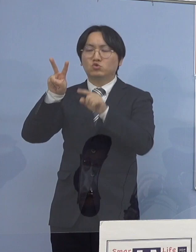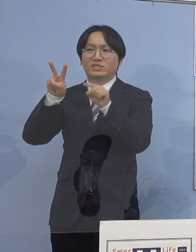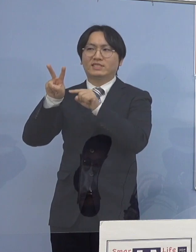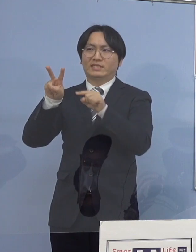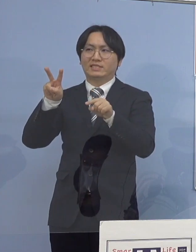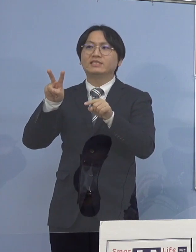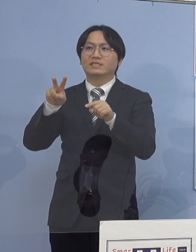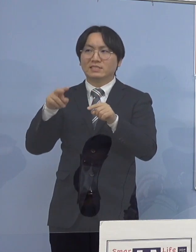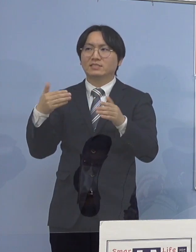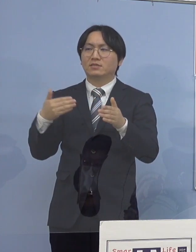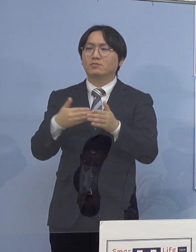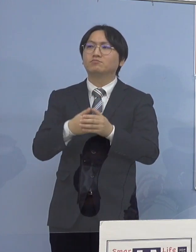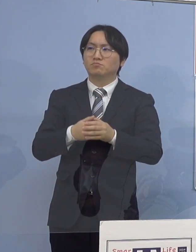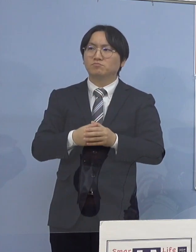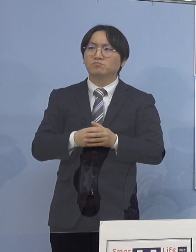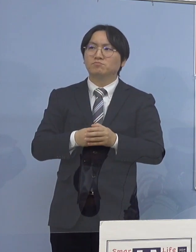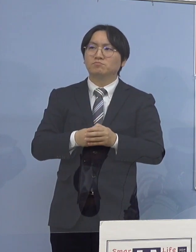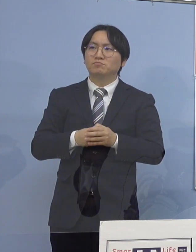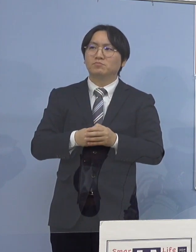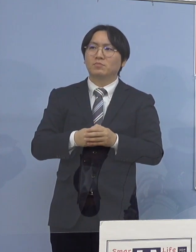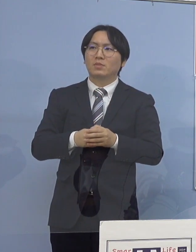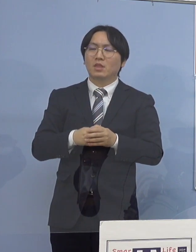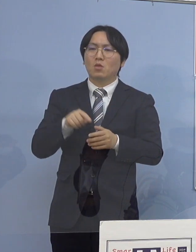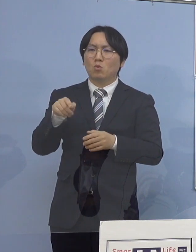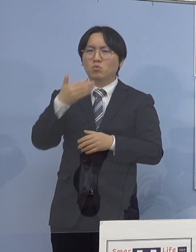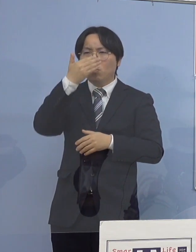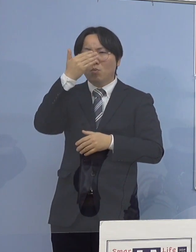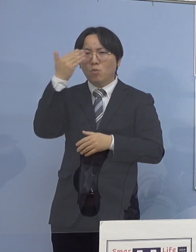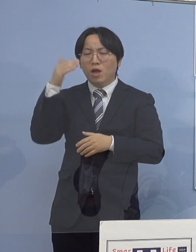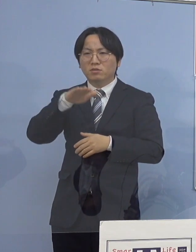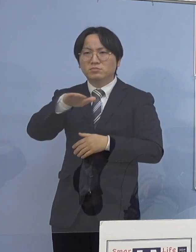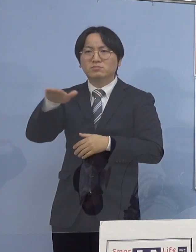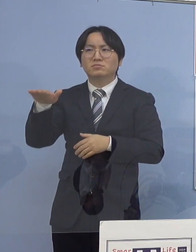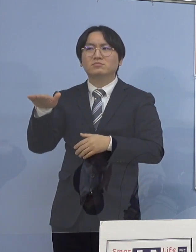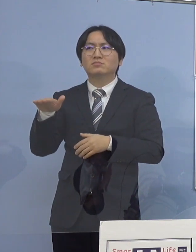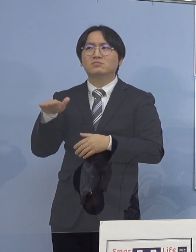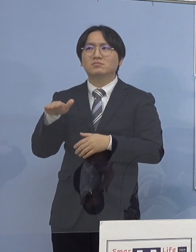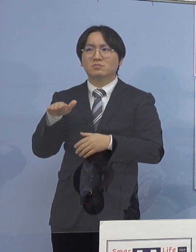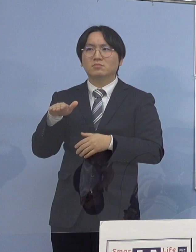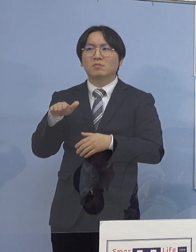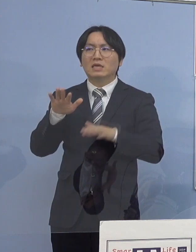こうした皆さん方が相変わらず、少し今までに比べると 少なくなった部分があるんですが